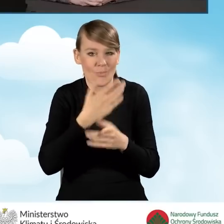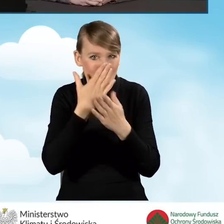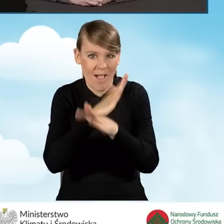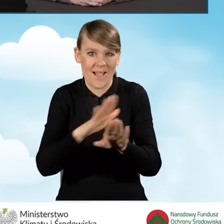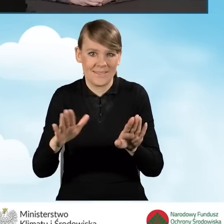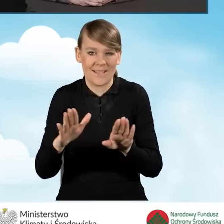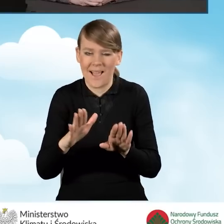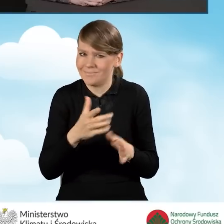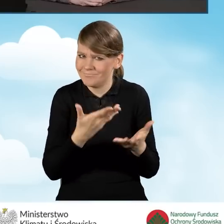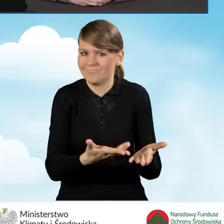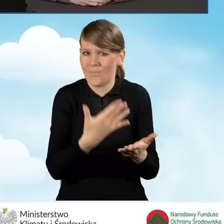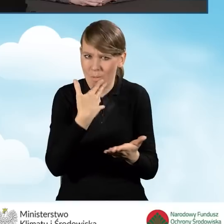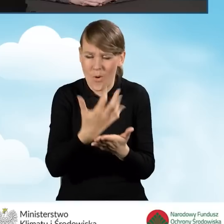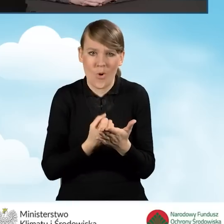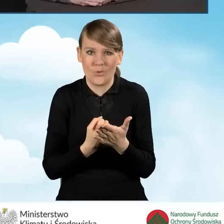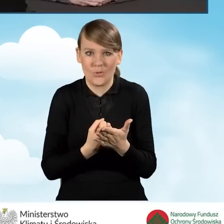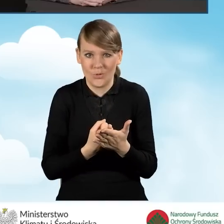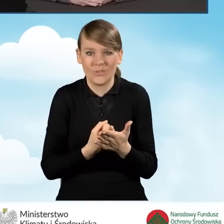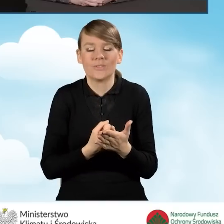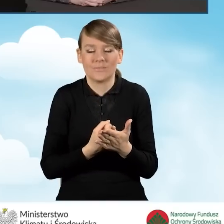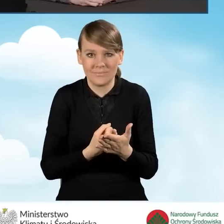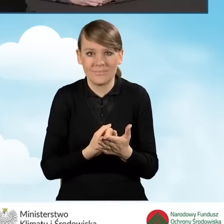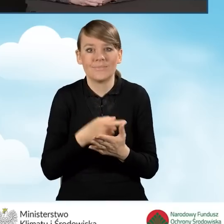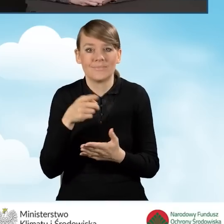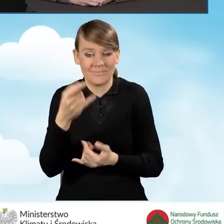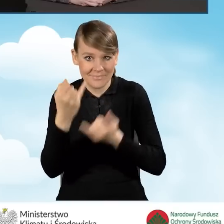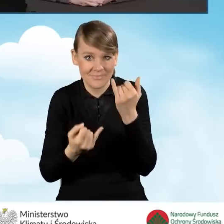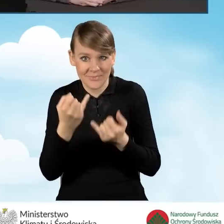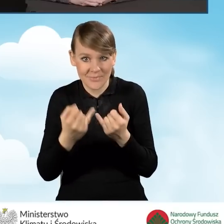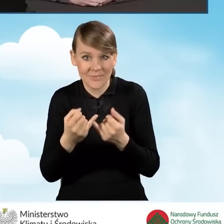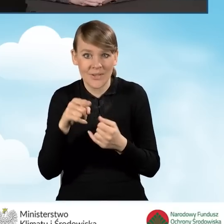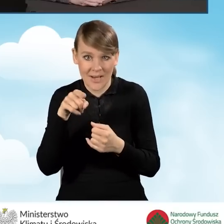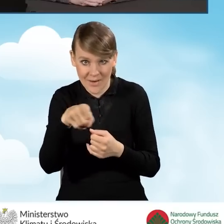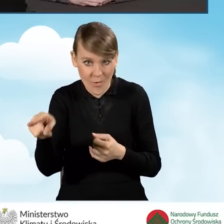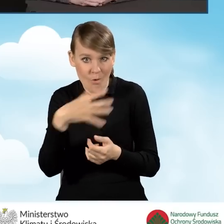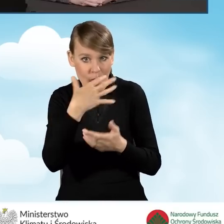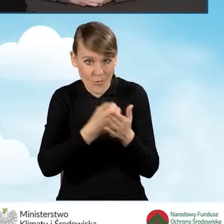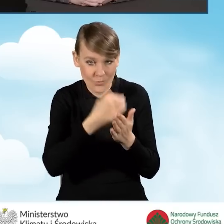korzyści z jakimi to się wiąże, jeżeli chodzi o korzystanie z programu Czyste Powietrze.